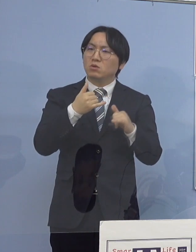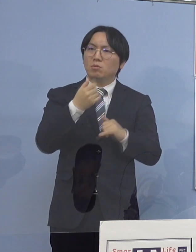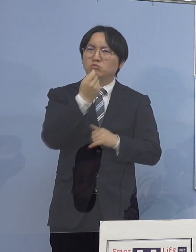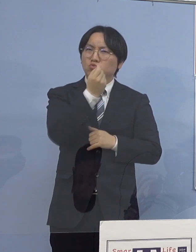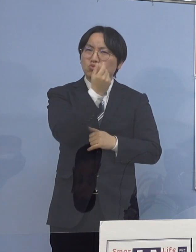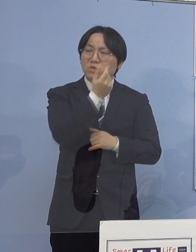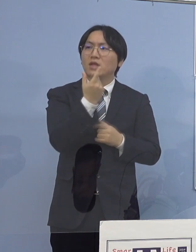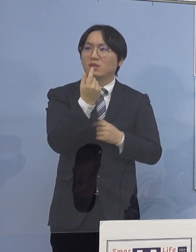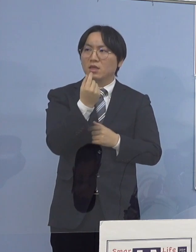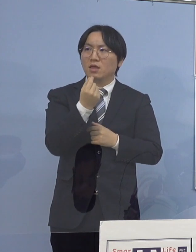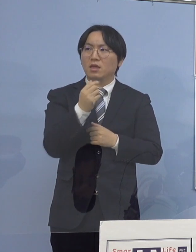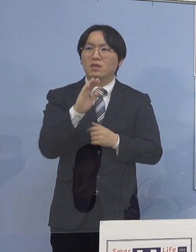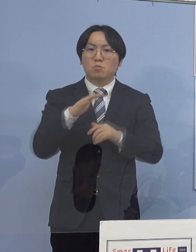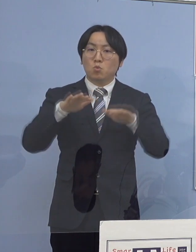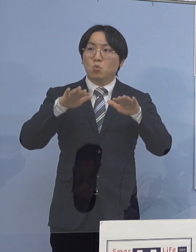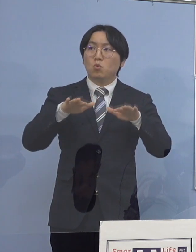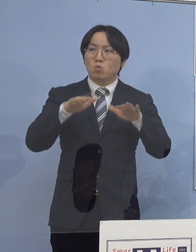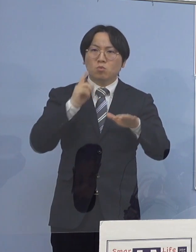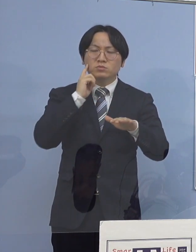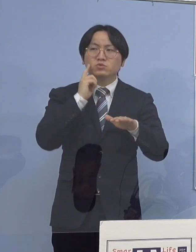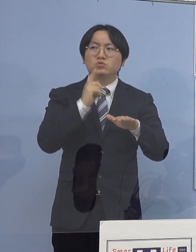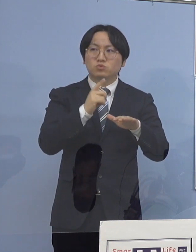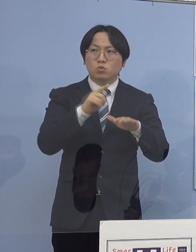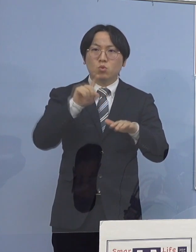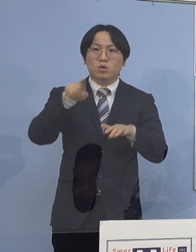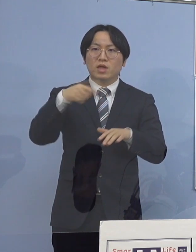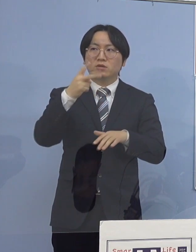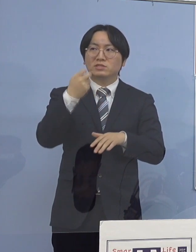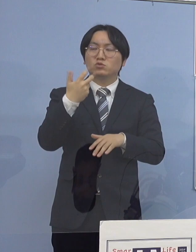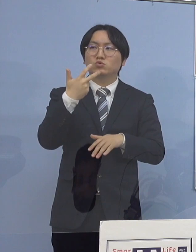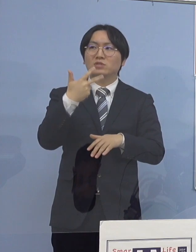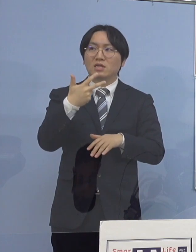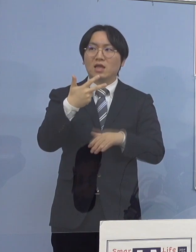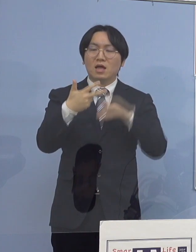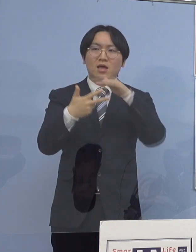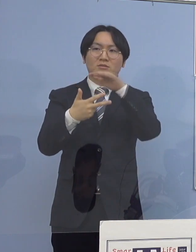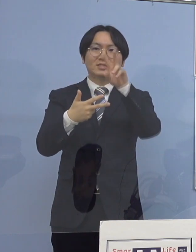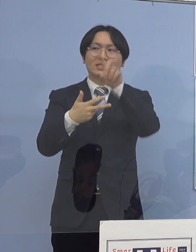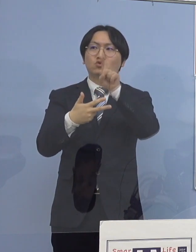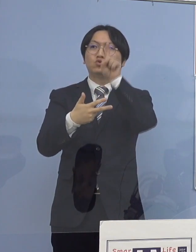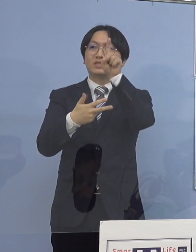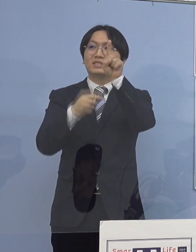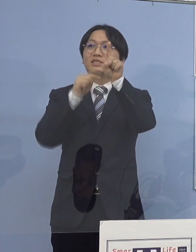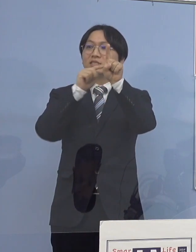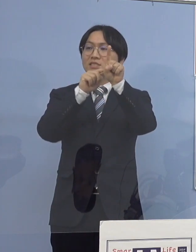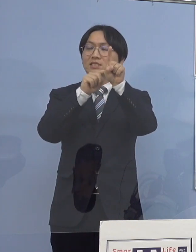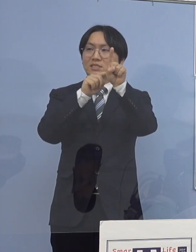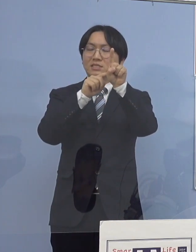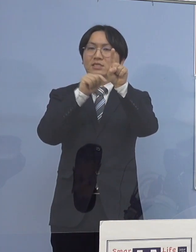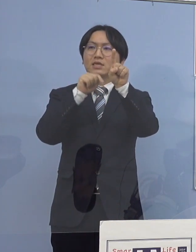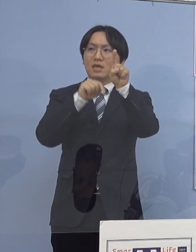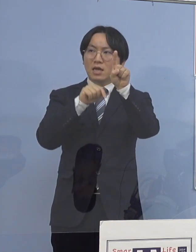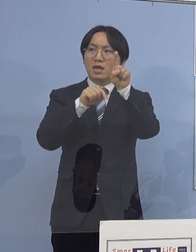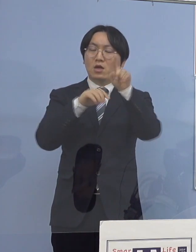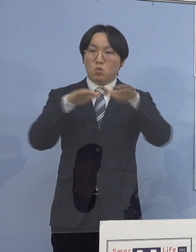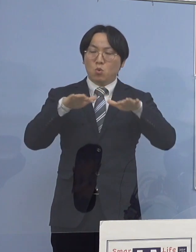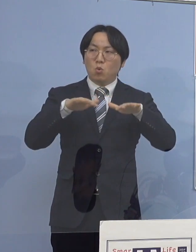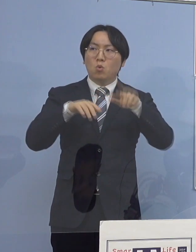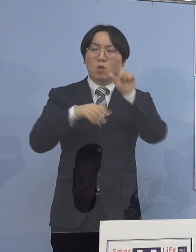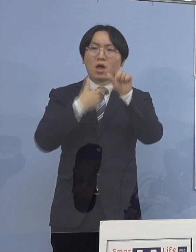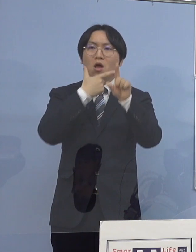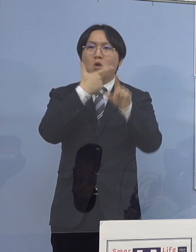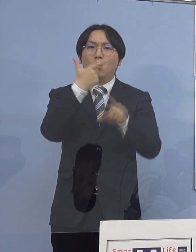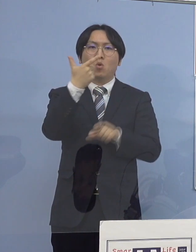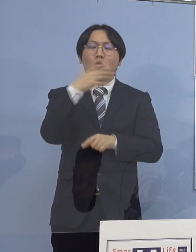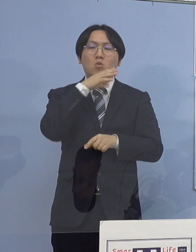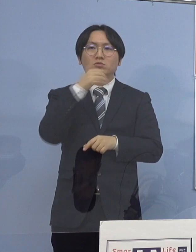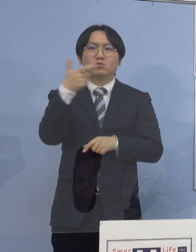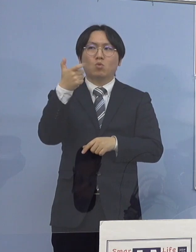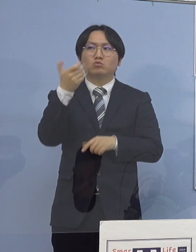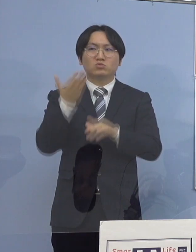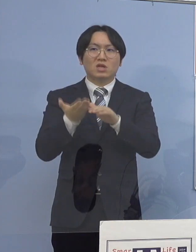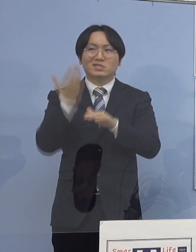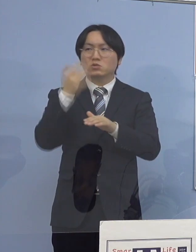今日段階だと127分の21 およそ6分の1が60歳以上になっていると